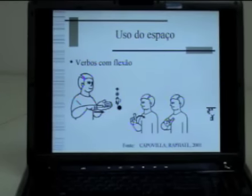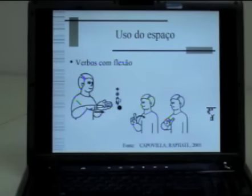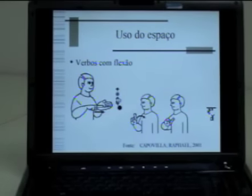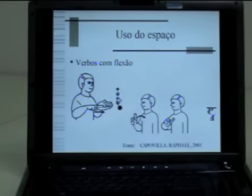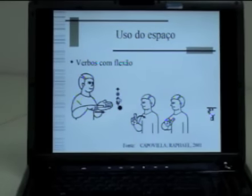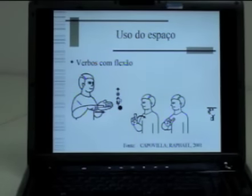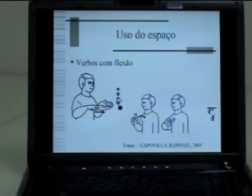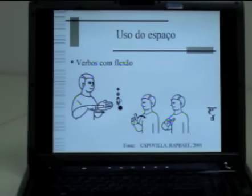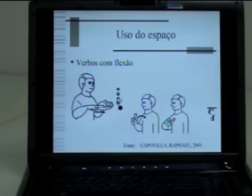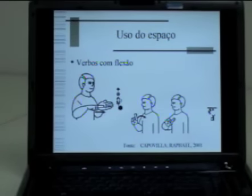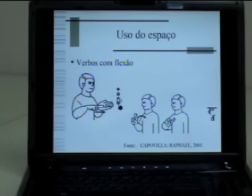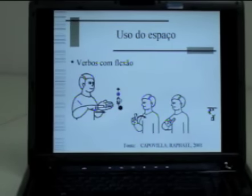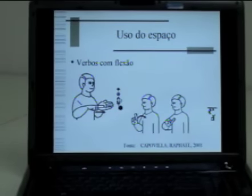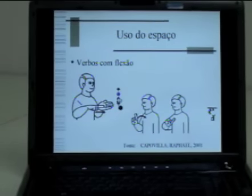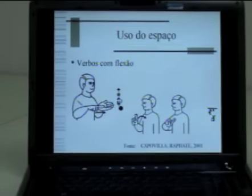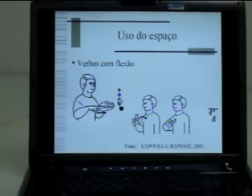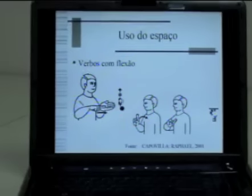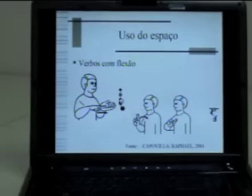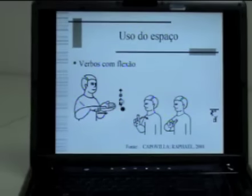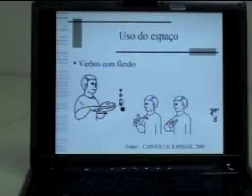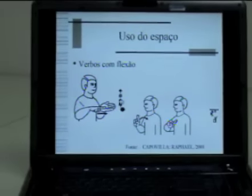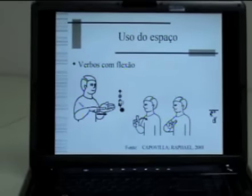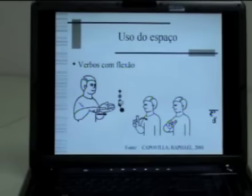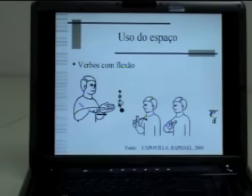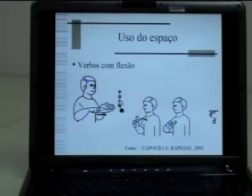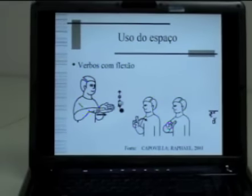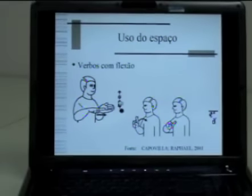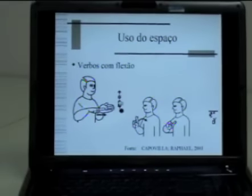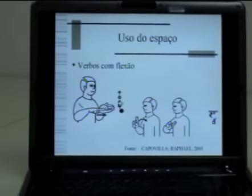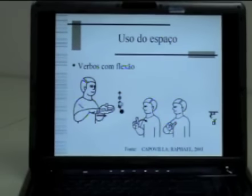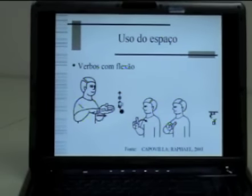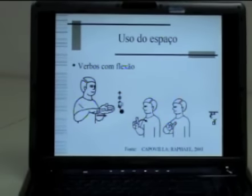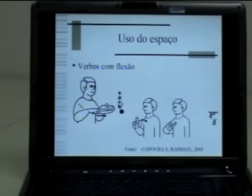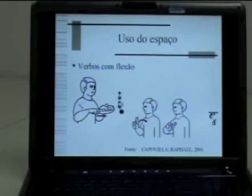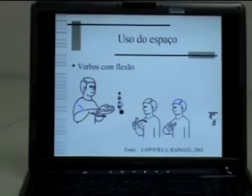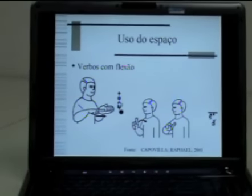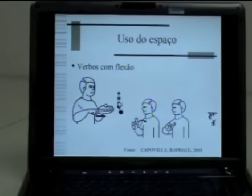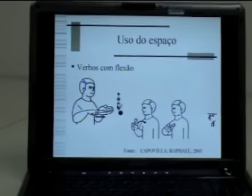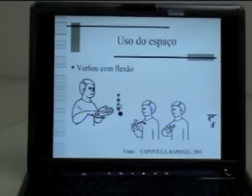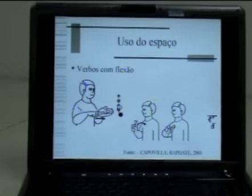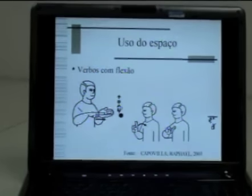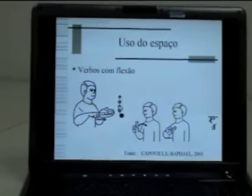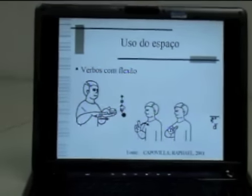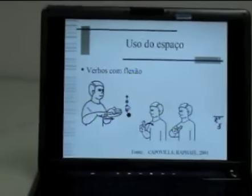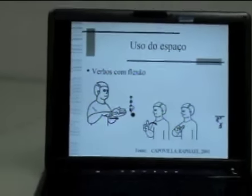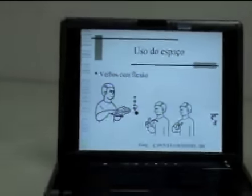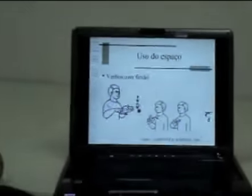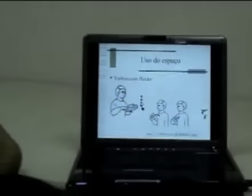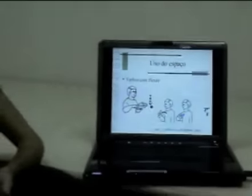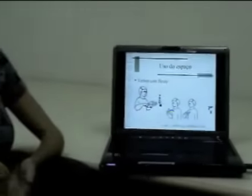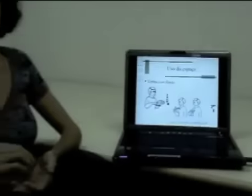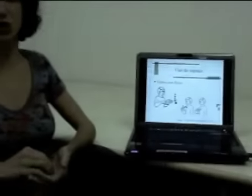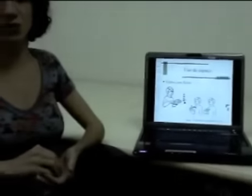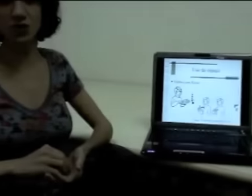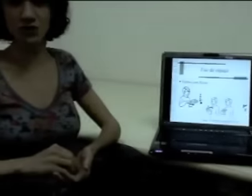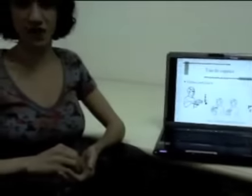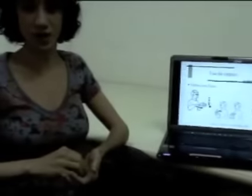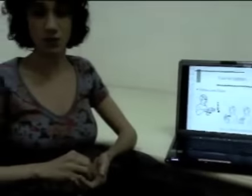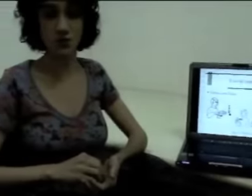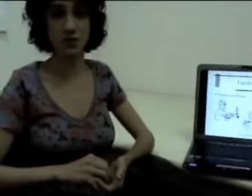Geralmente, quando nós vamos classificar os verbos em línguas de sinais, nós pensamos em três tipos de verbos.